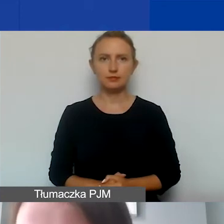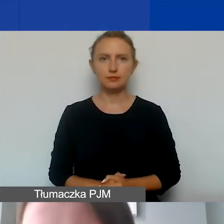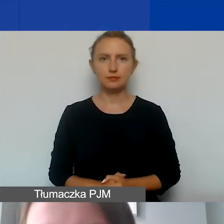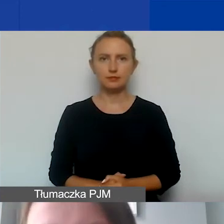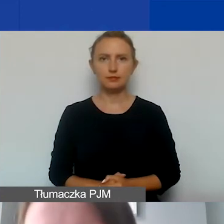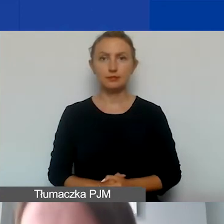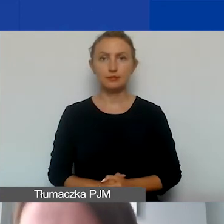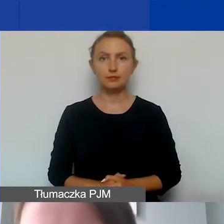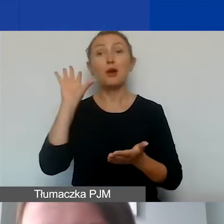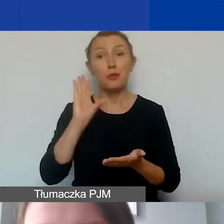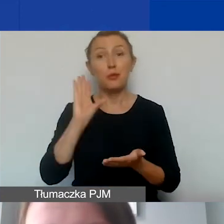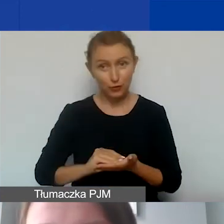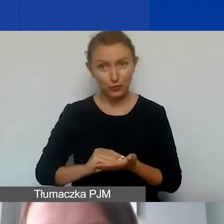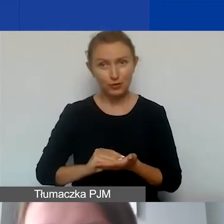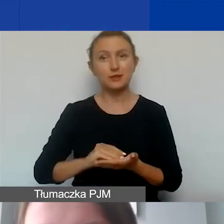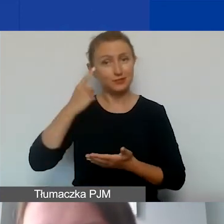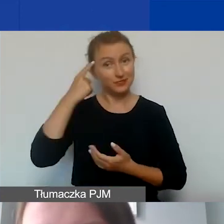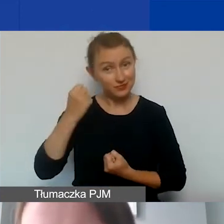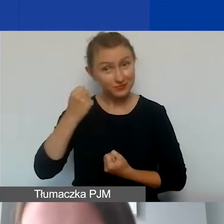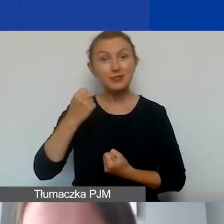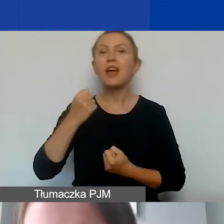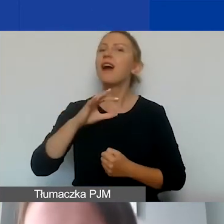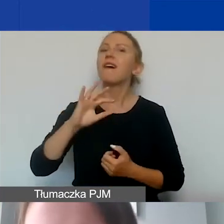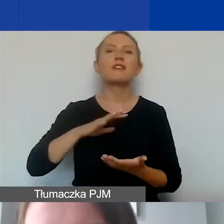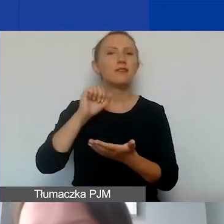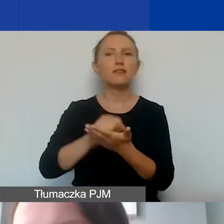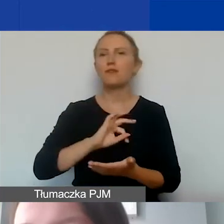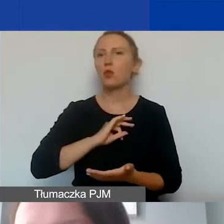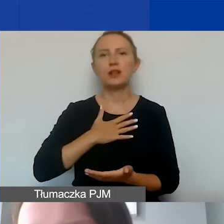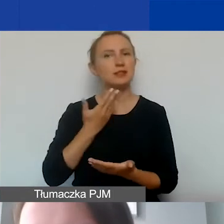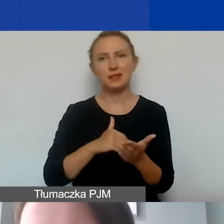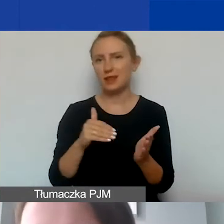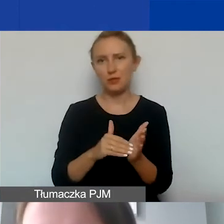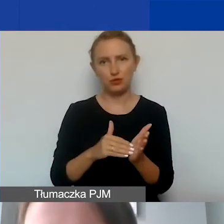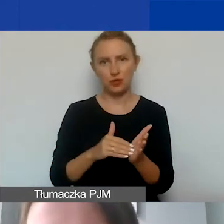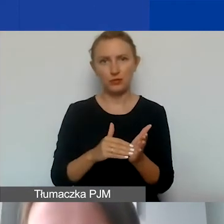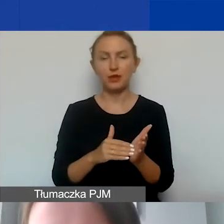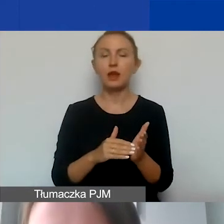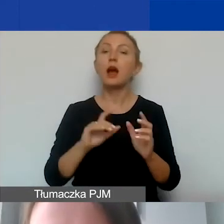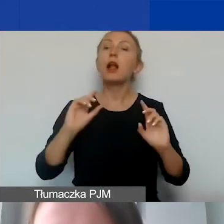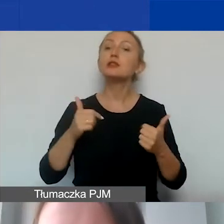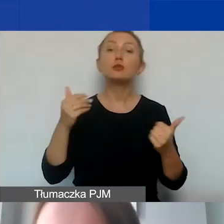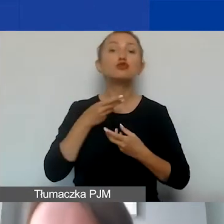Jeszcze raz ku pamięci - wkład własny nie jest wymagany. Co za to można finansować w ramach naszego programu?